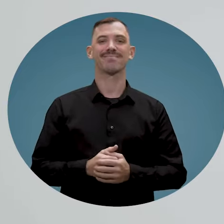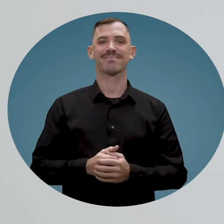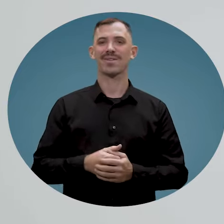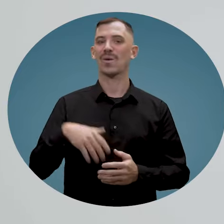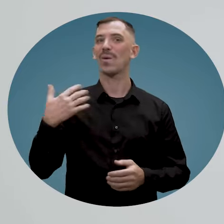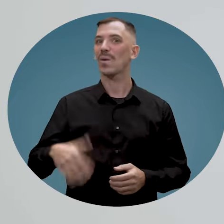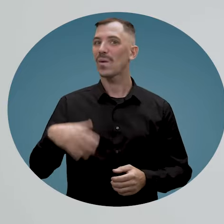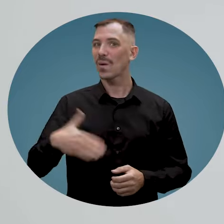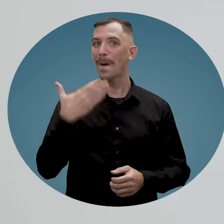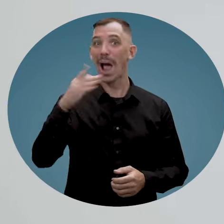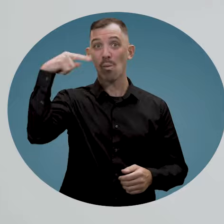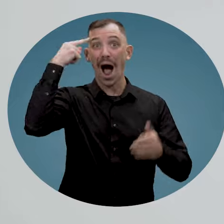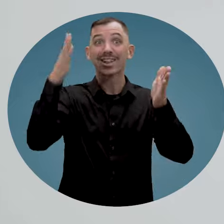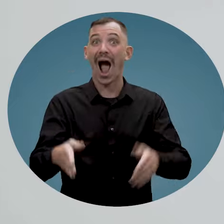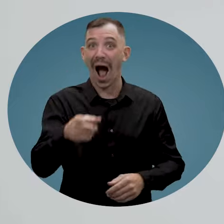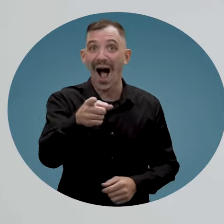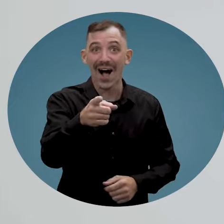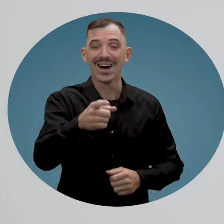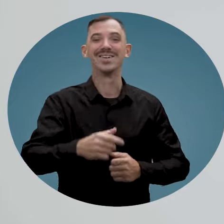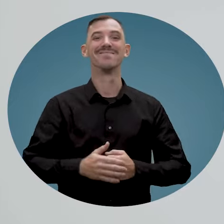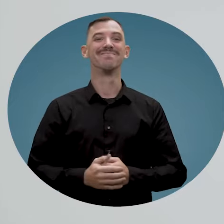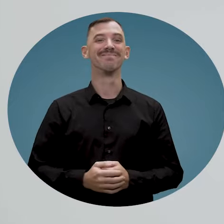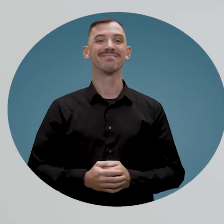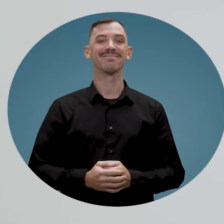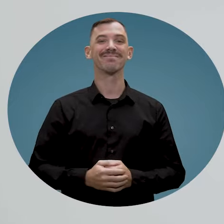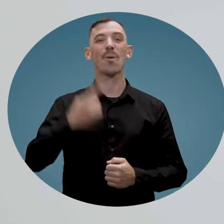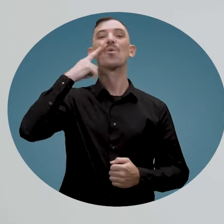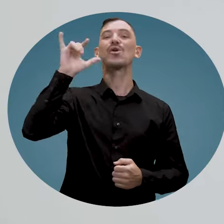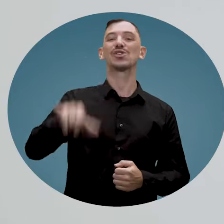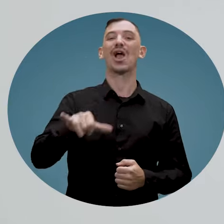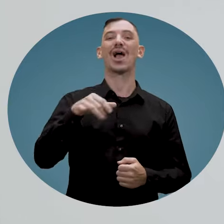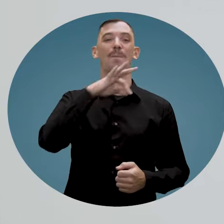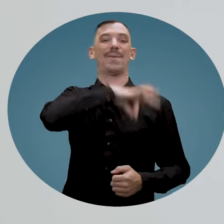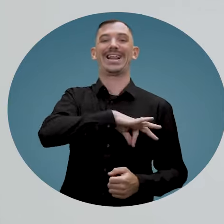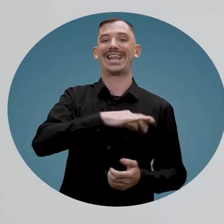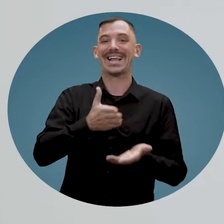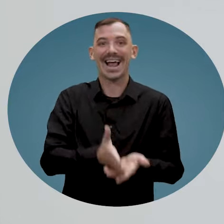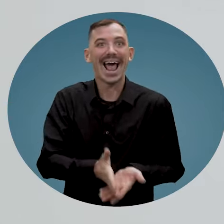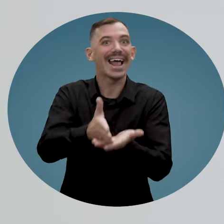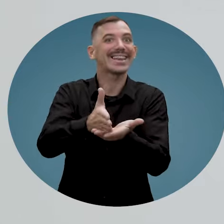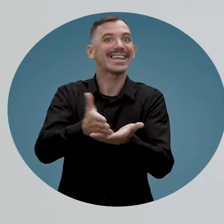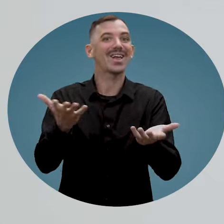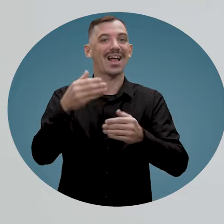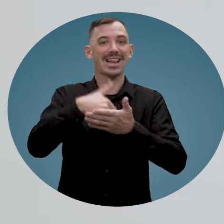Vous êtes définitivement un très bon employeur et c'est pour cette raison que vous méritez d'être aidé dans votre démarche